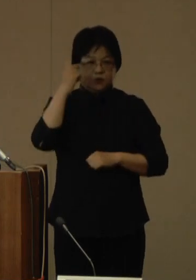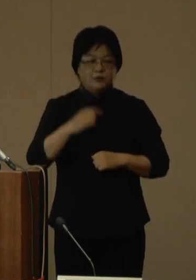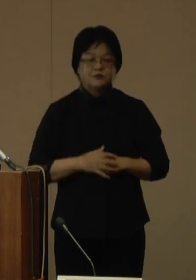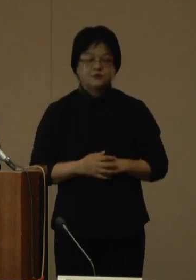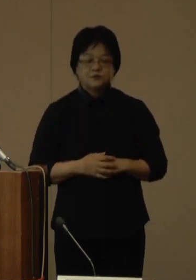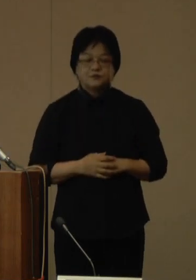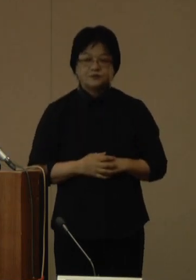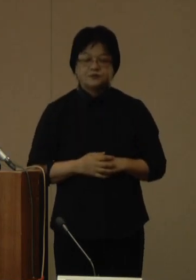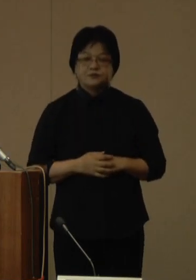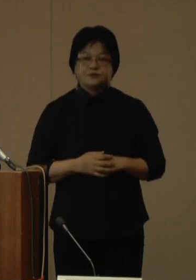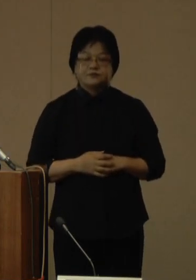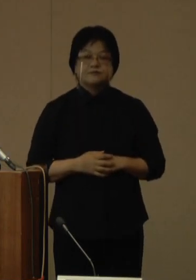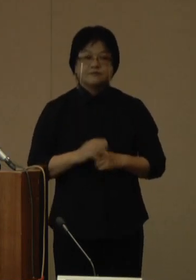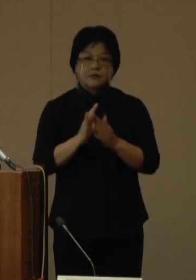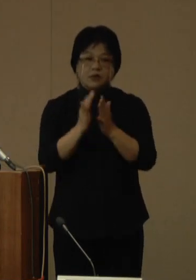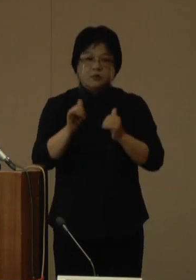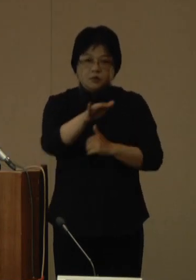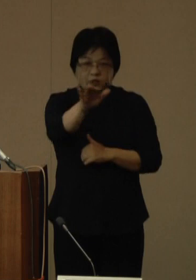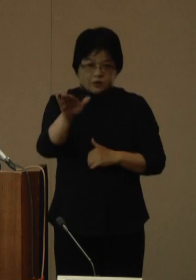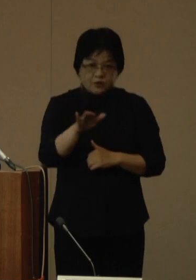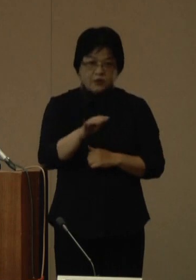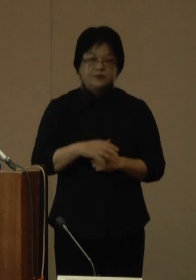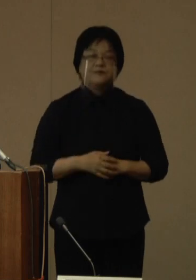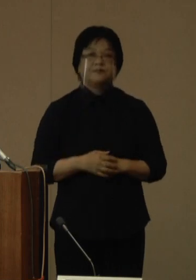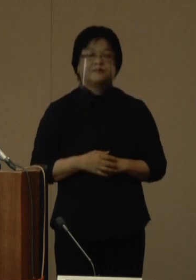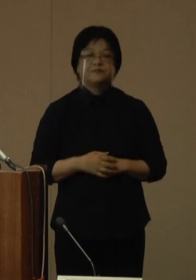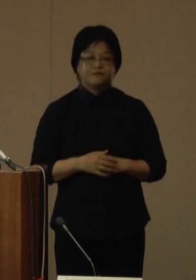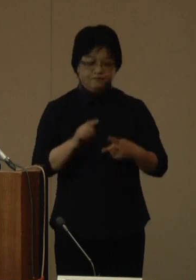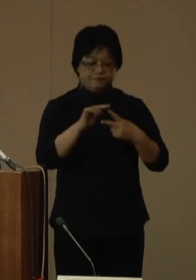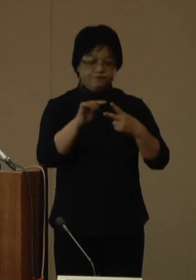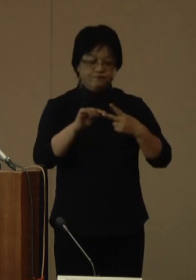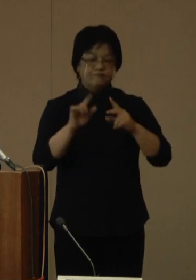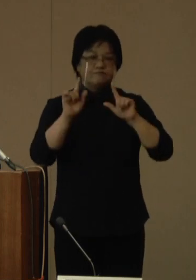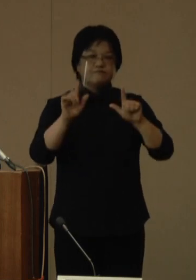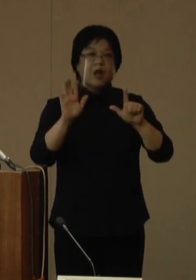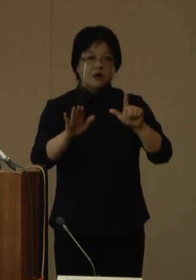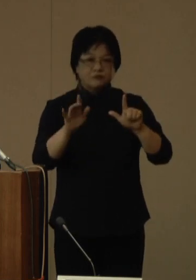県民の皆さまへ、2点ほどお伝えしたいことがあります